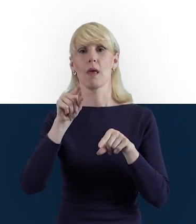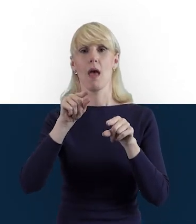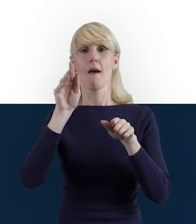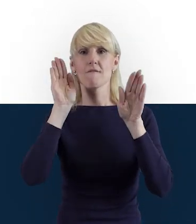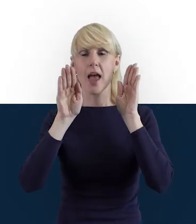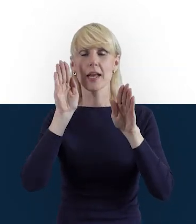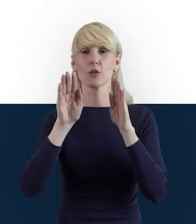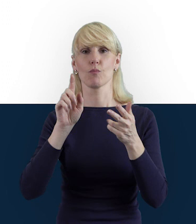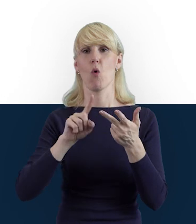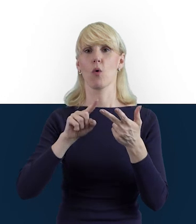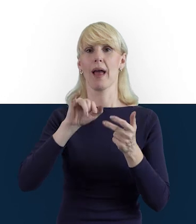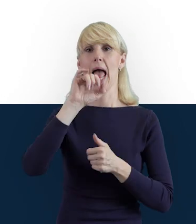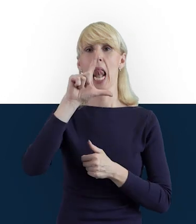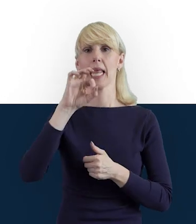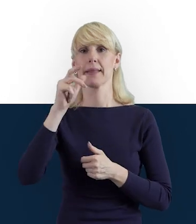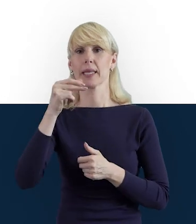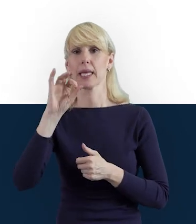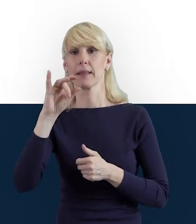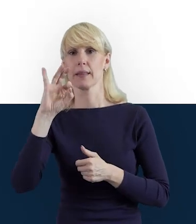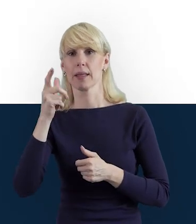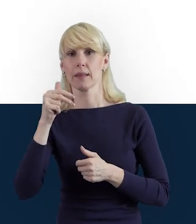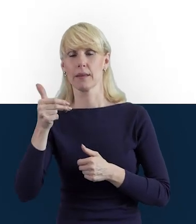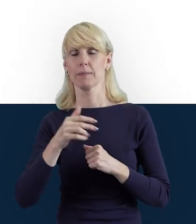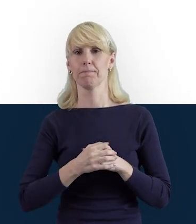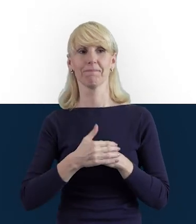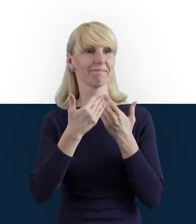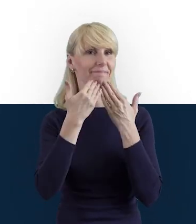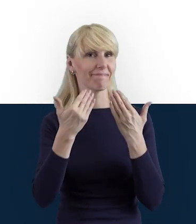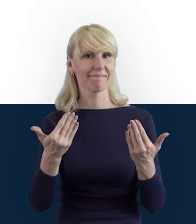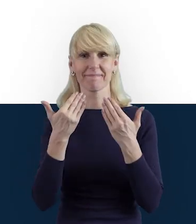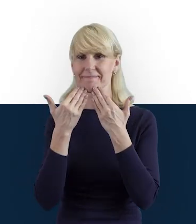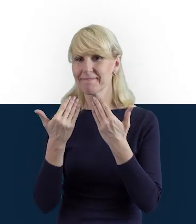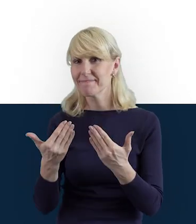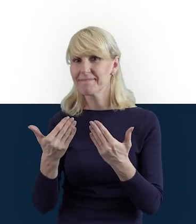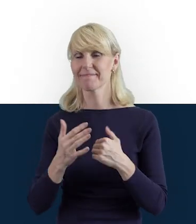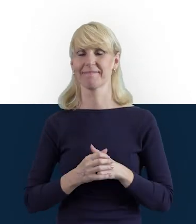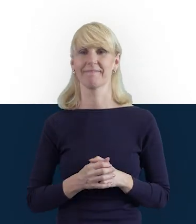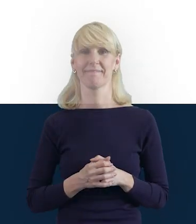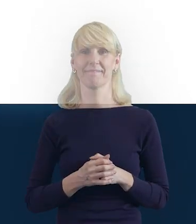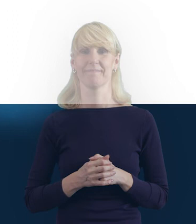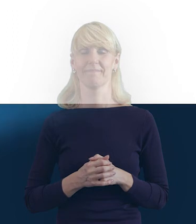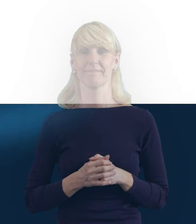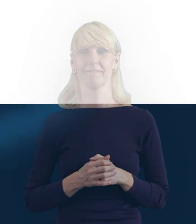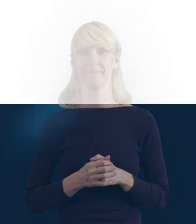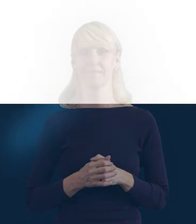A tymczasem bardzo Państwu dziękuję i Tobie Magdo, bardzo dziękuję. Dziękuję serdecznie.